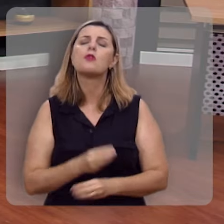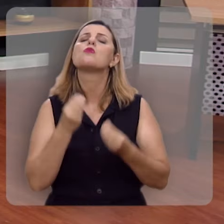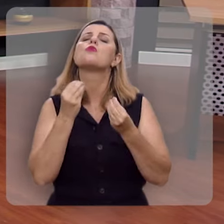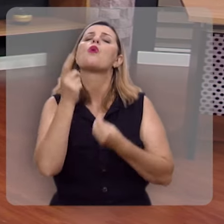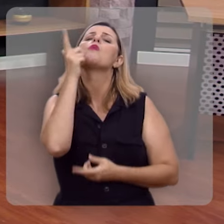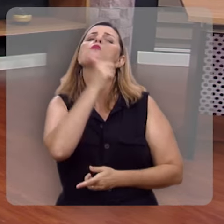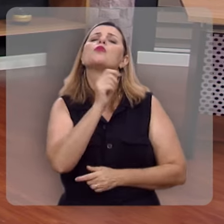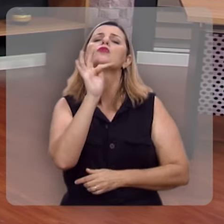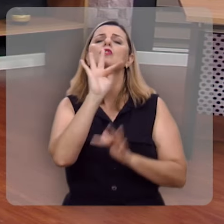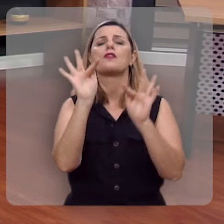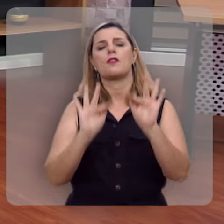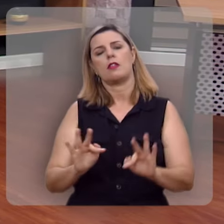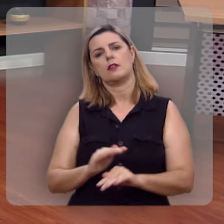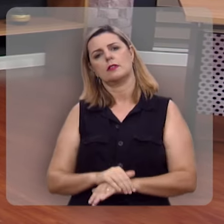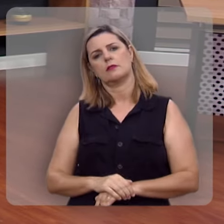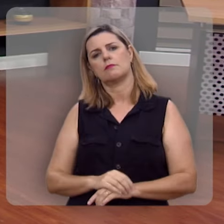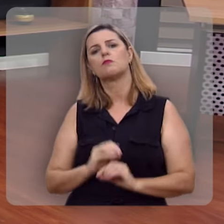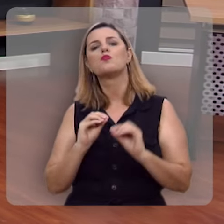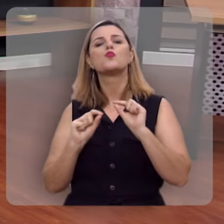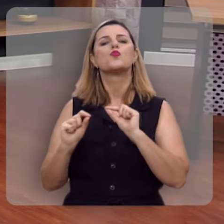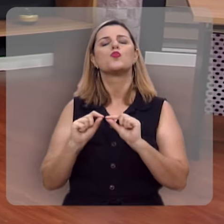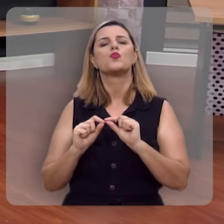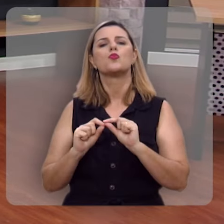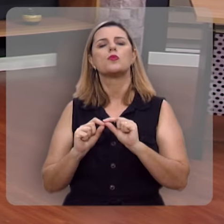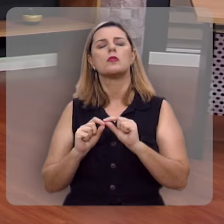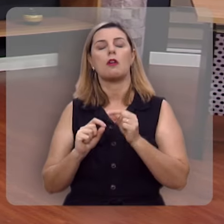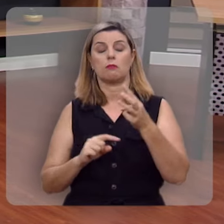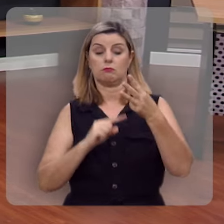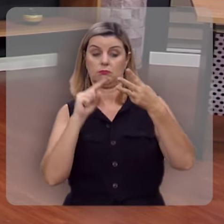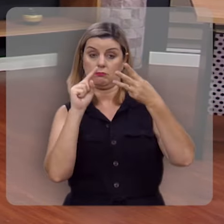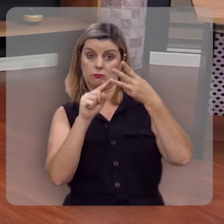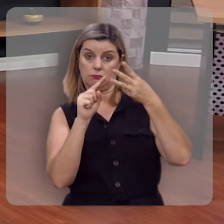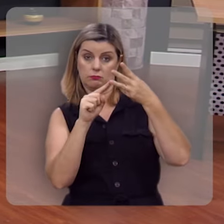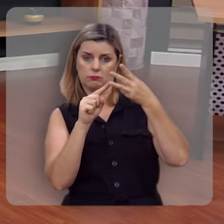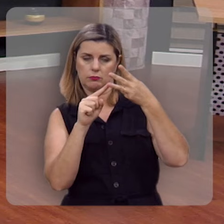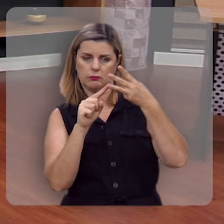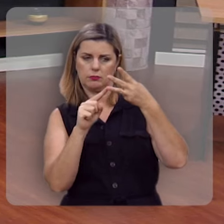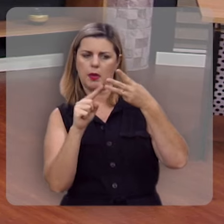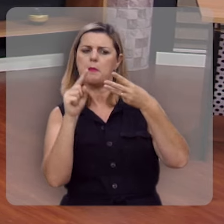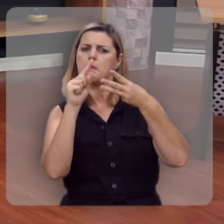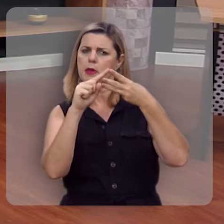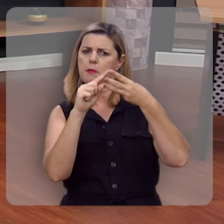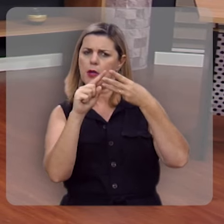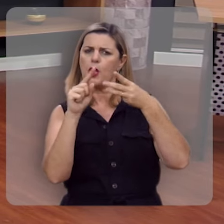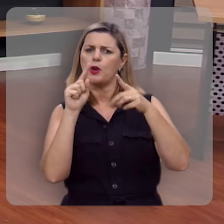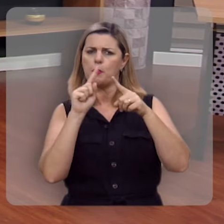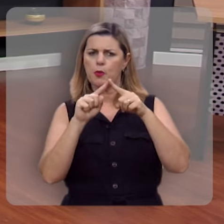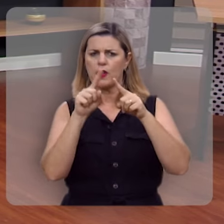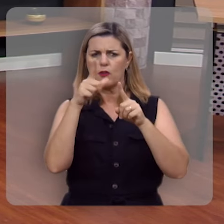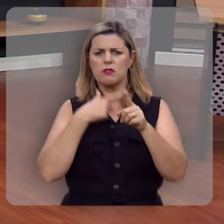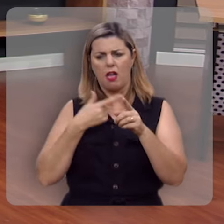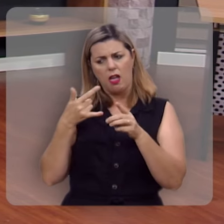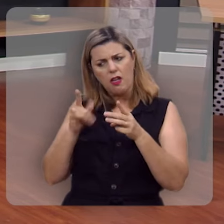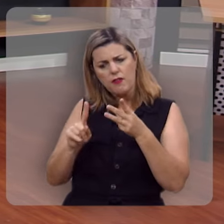Como eu posso ser feliz? Terceiro princípio. Primeiro, você é feliz por aquilo que você evita.